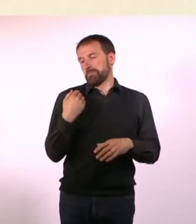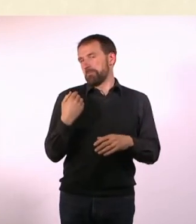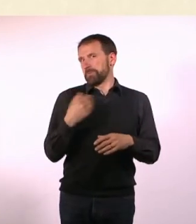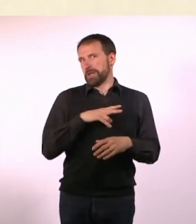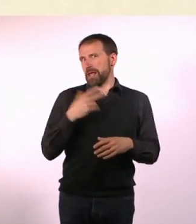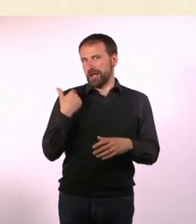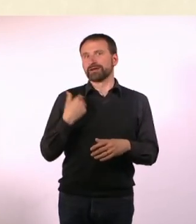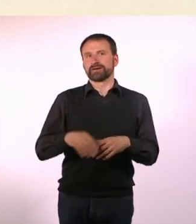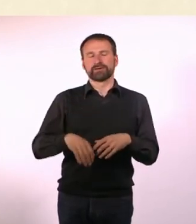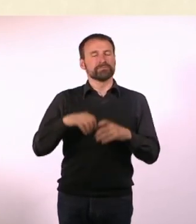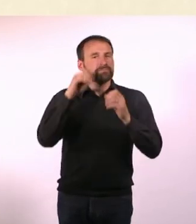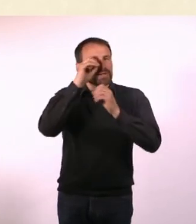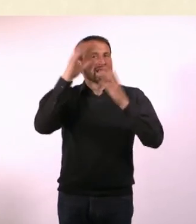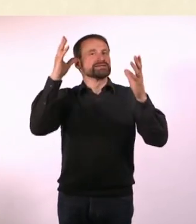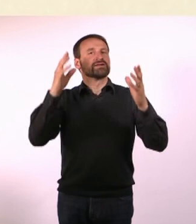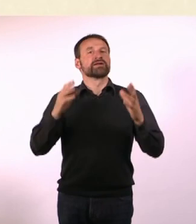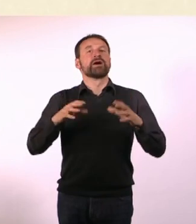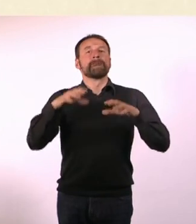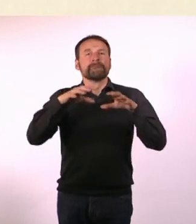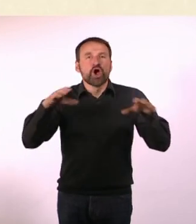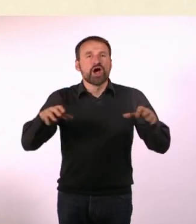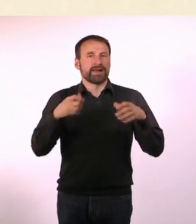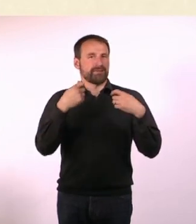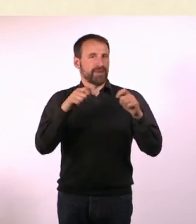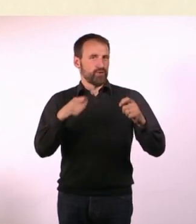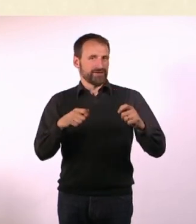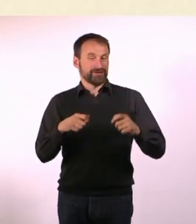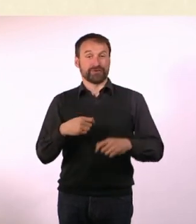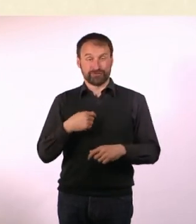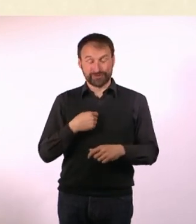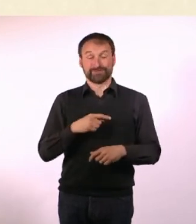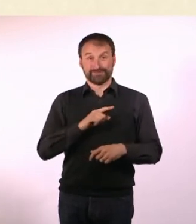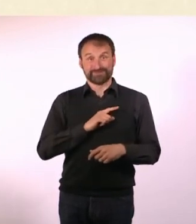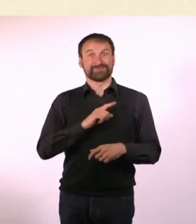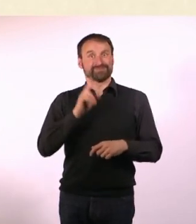fürs Möbelbauen entdeckt. Ich bin in meine erste, richtige, eigene Wohnung gezogen ...